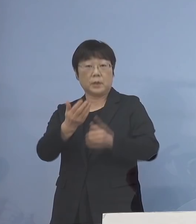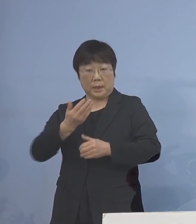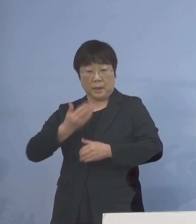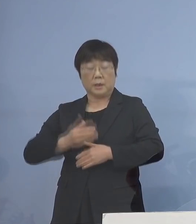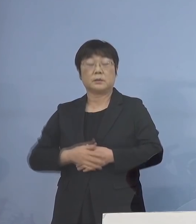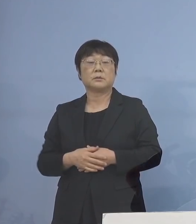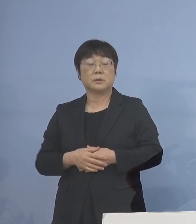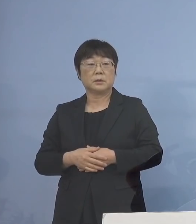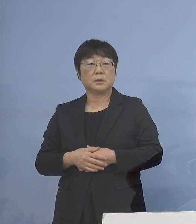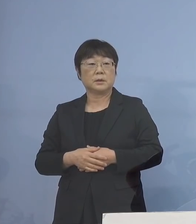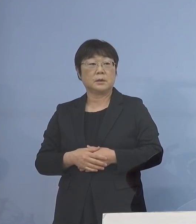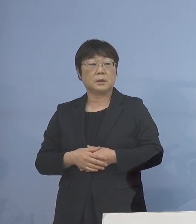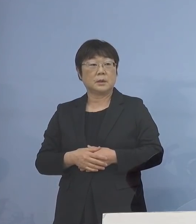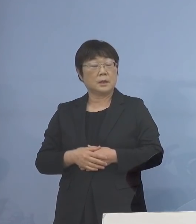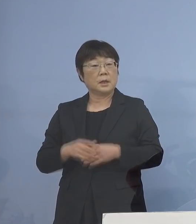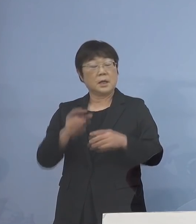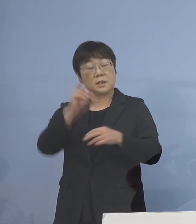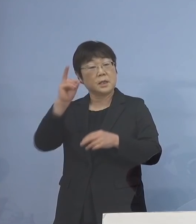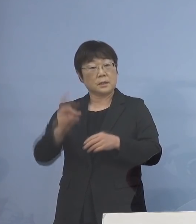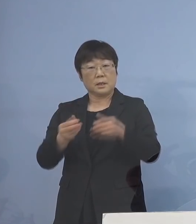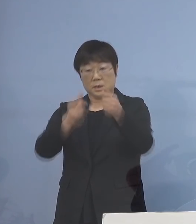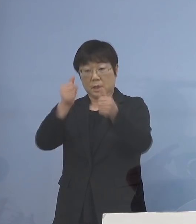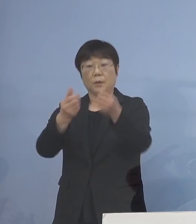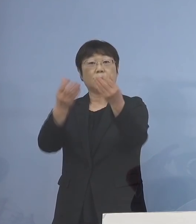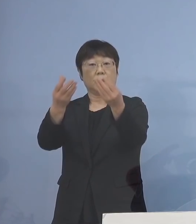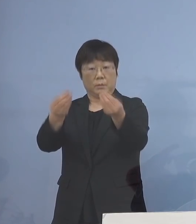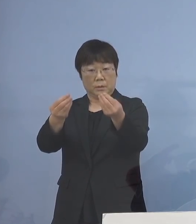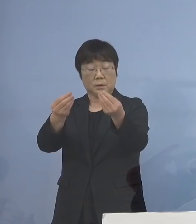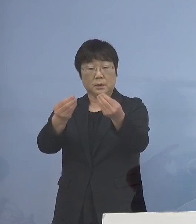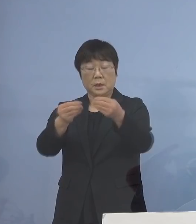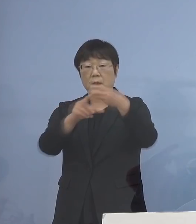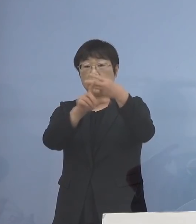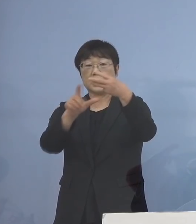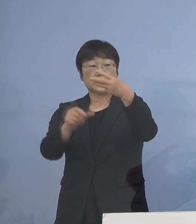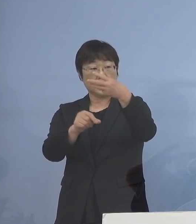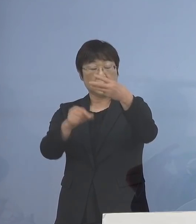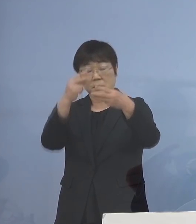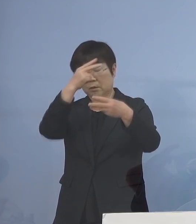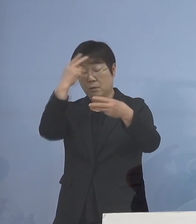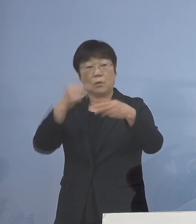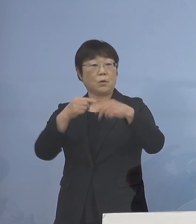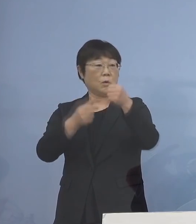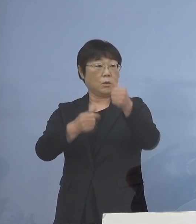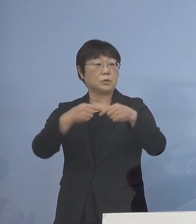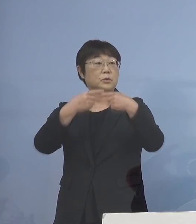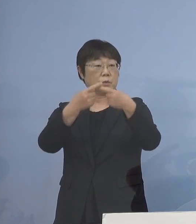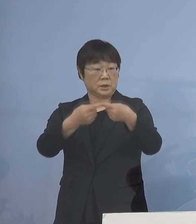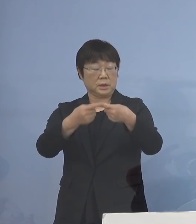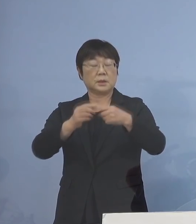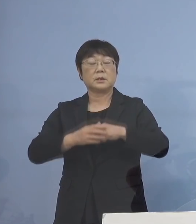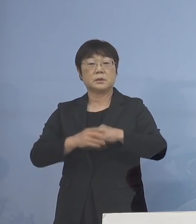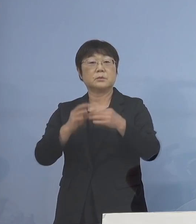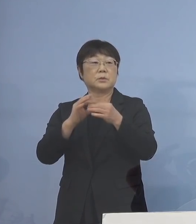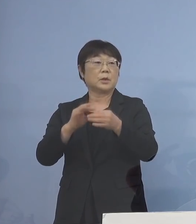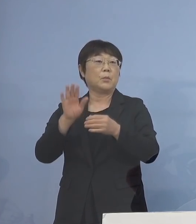既に、共通テストが 終わっている訳でありますが 3月の高校入試 こちらもある訳でありまして